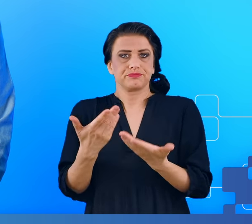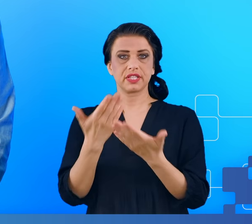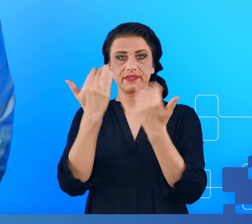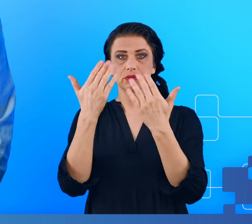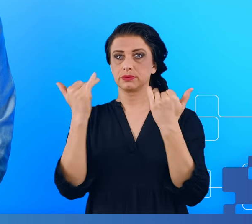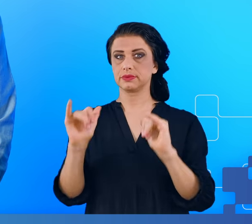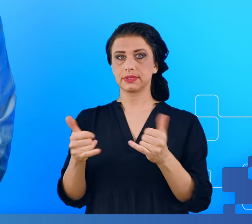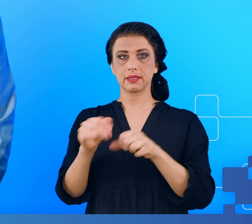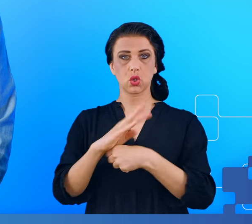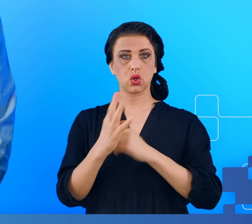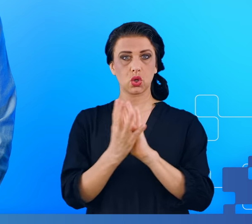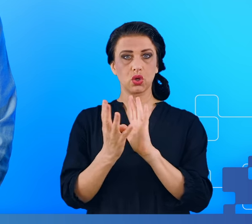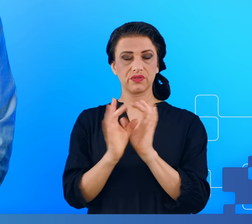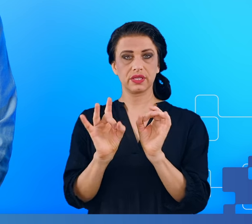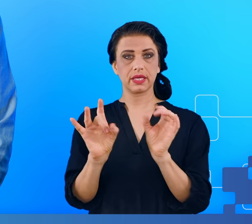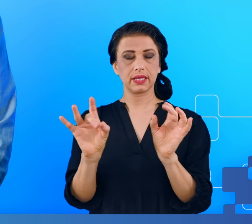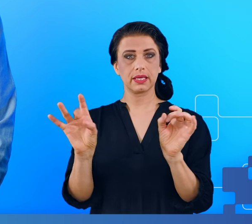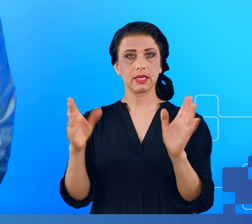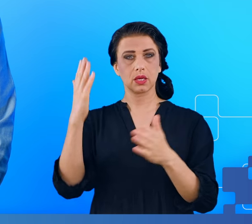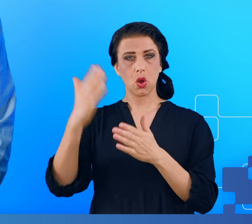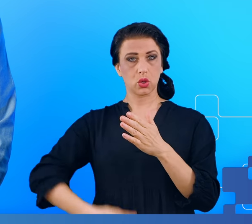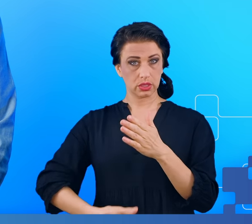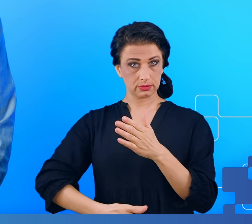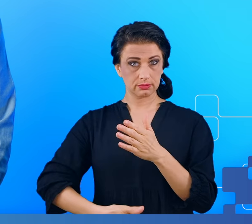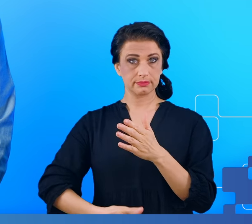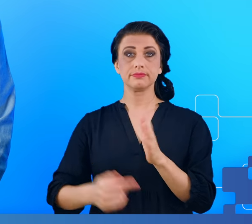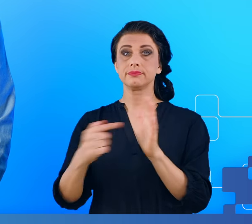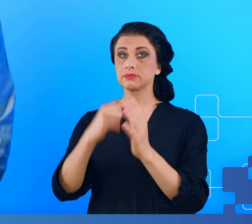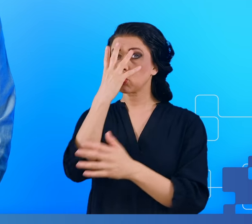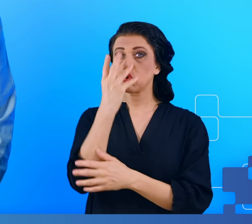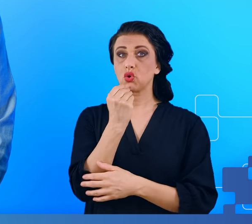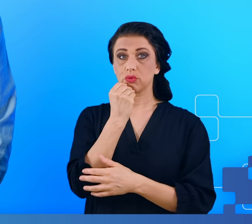ta pandemia skończy się i objawy mgły mózgowej według szacunków